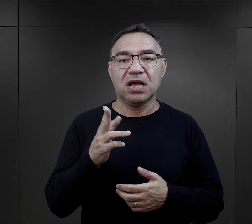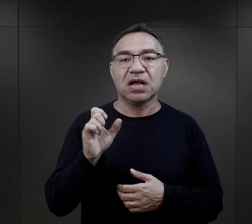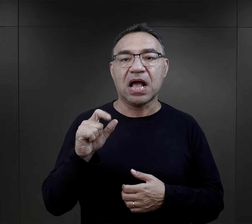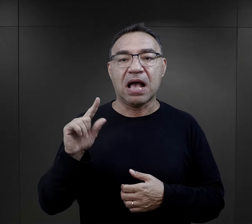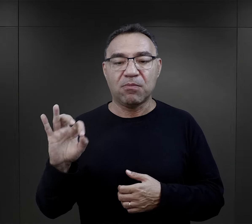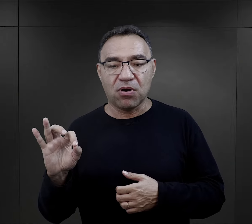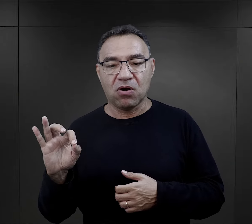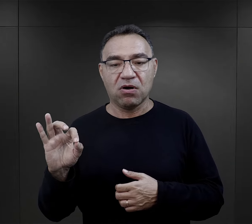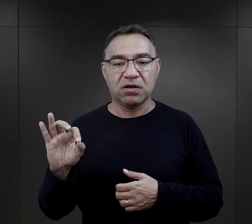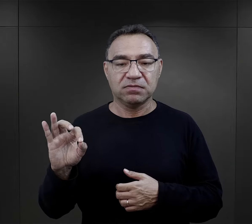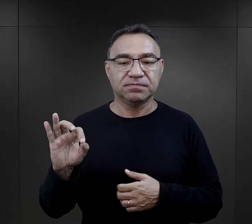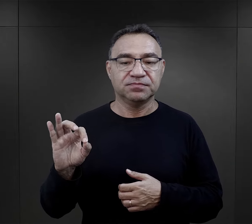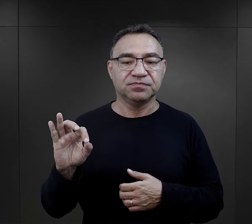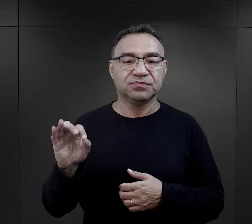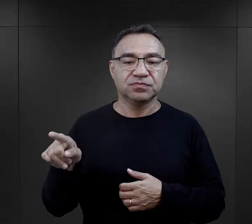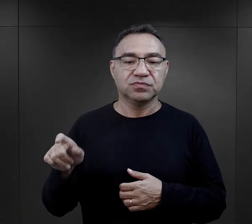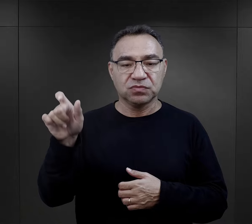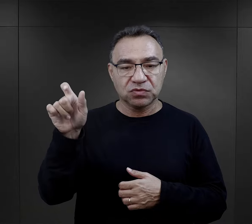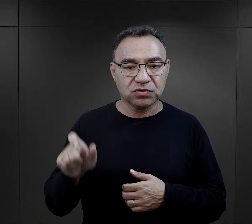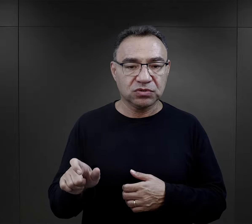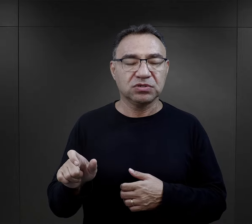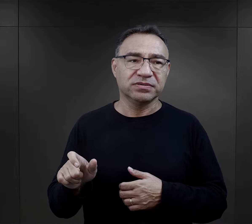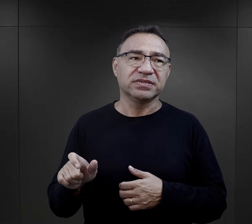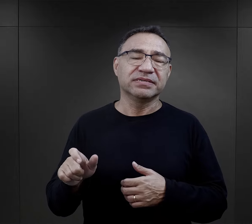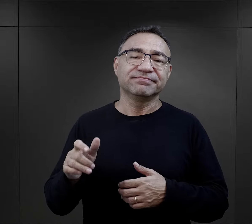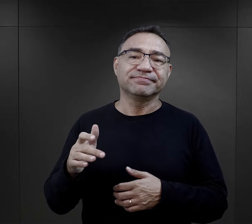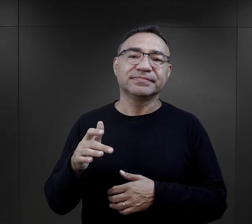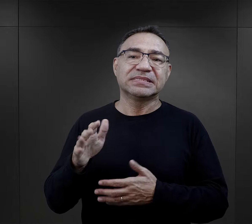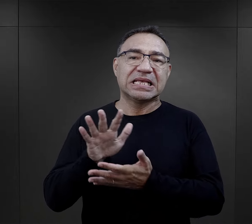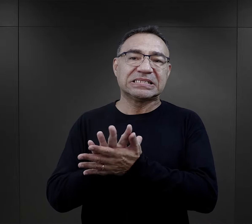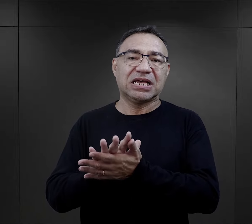że np. kapo był – jak to więźniowie określają